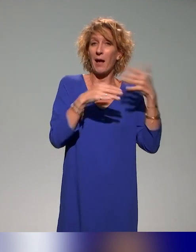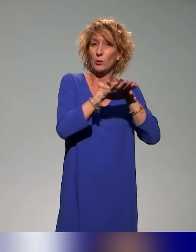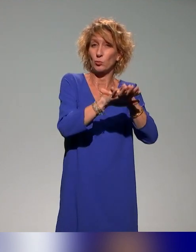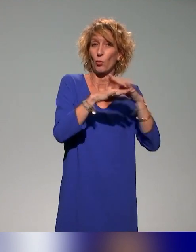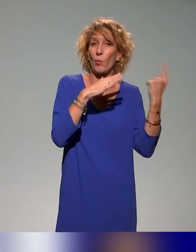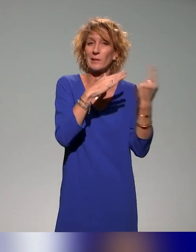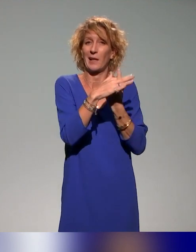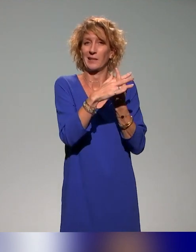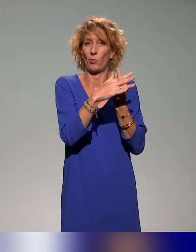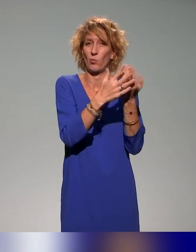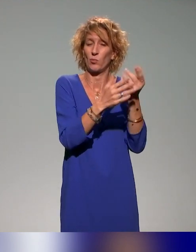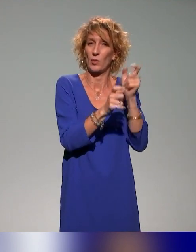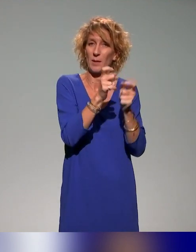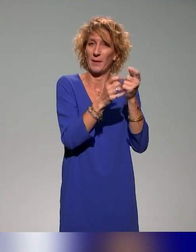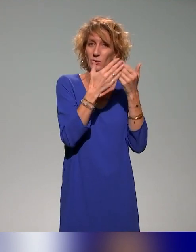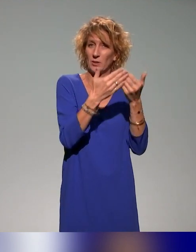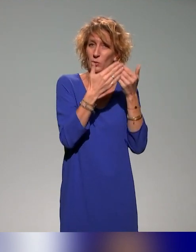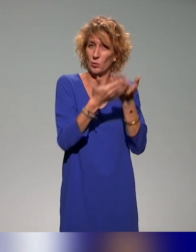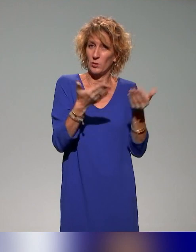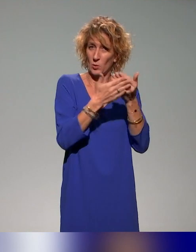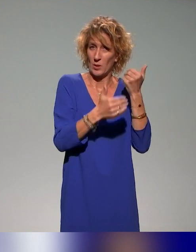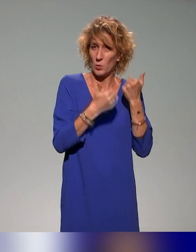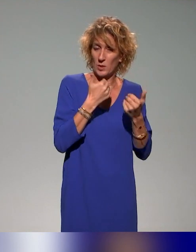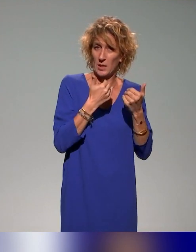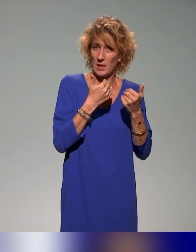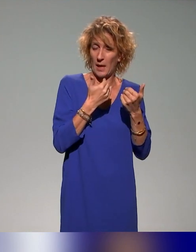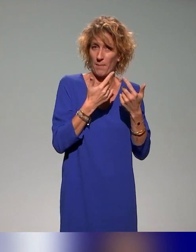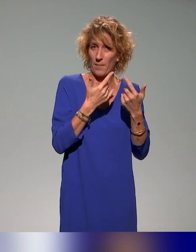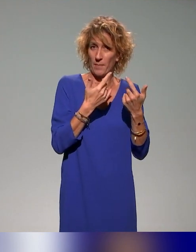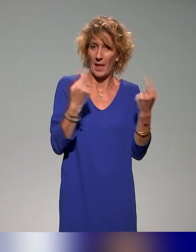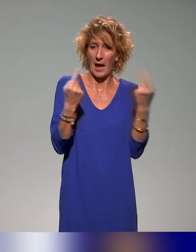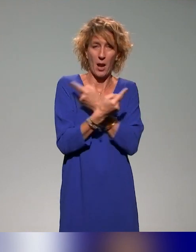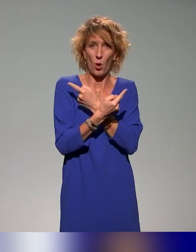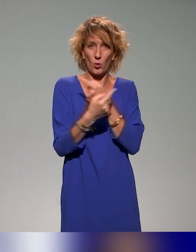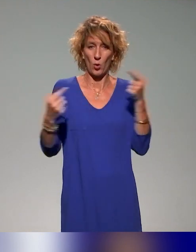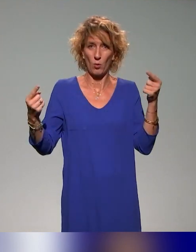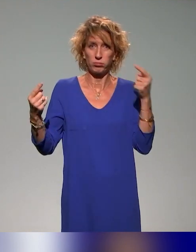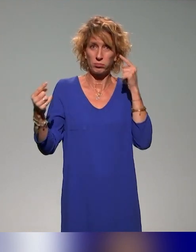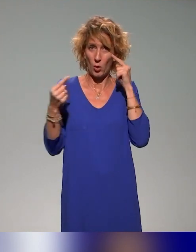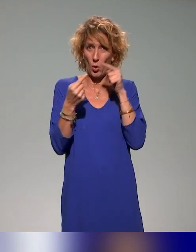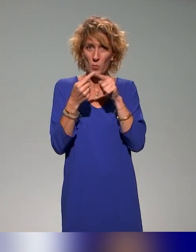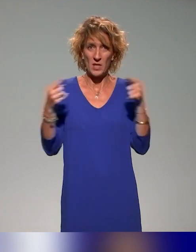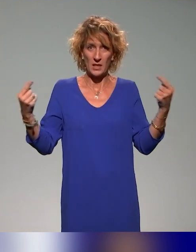et qui convergent vers un même objectif, mais qui sont présentés côte à côte.